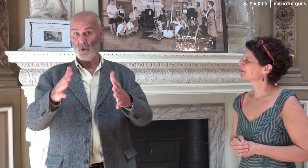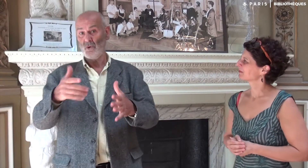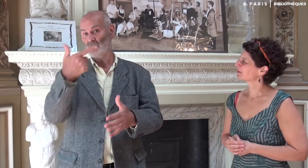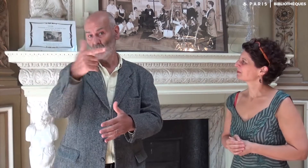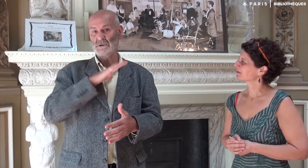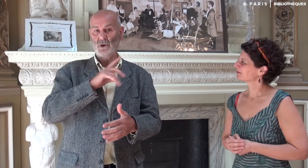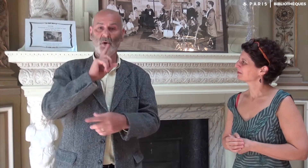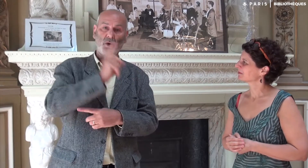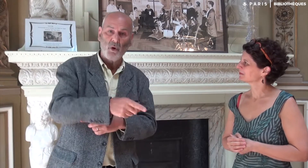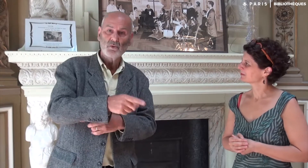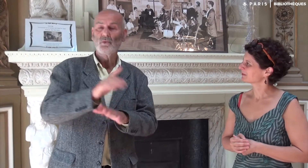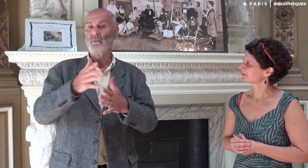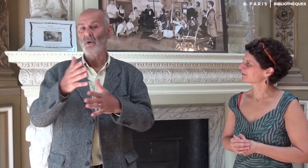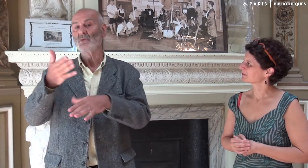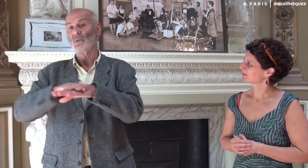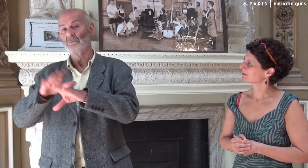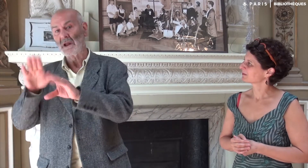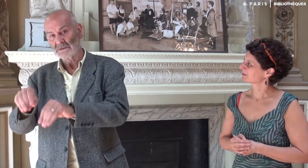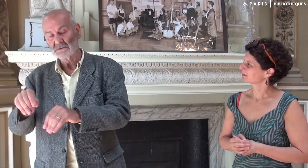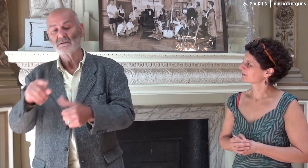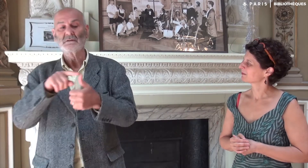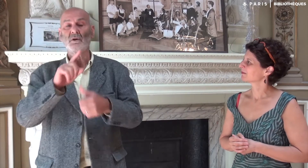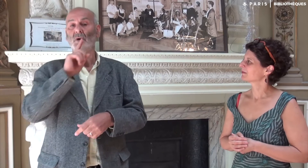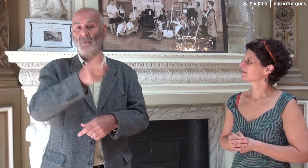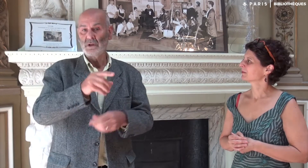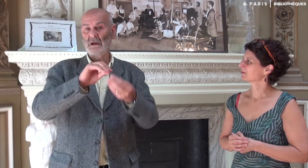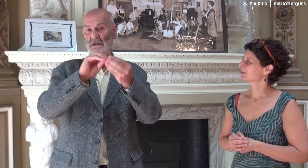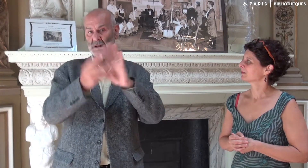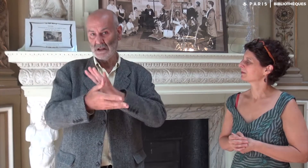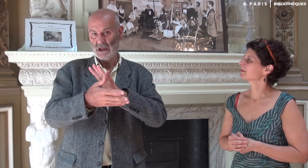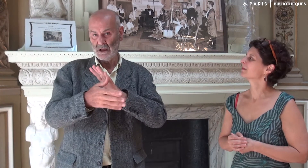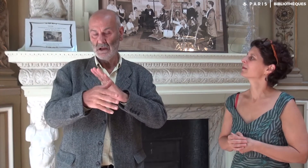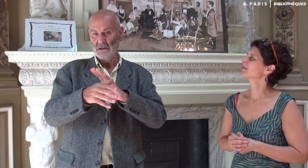Il y a 2 options : le commander ou l’acheter sur place. On peut le commander sur Internet